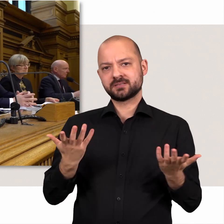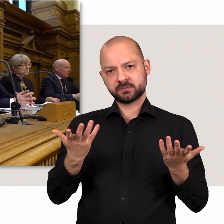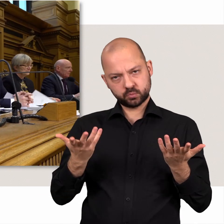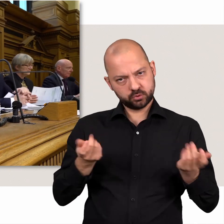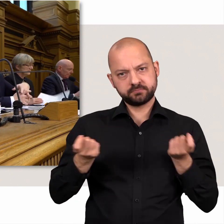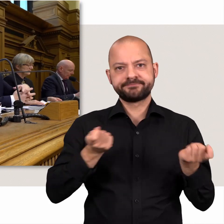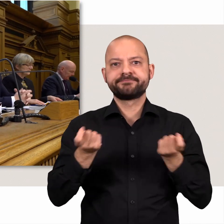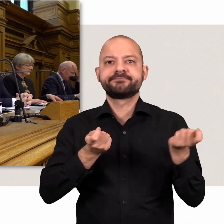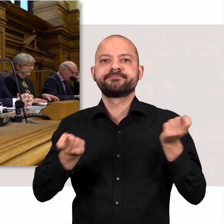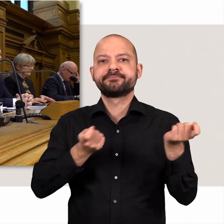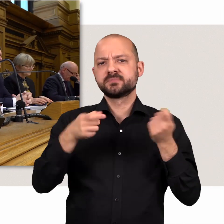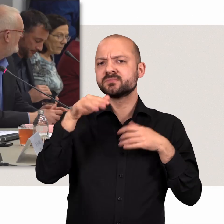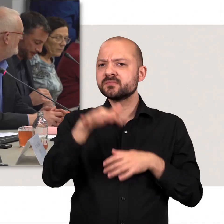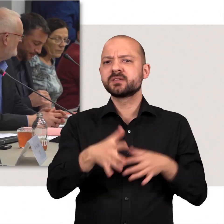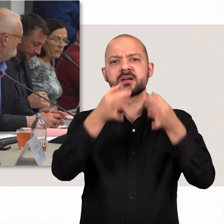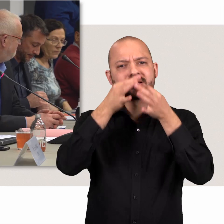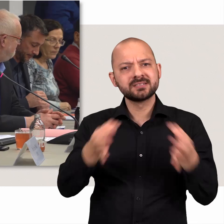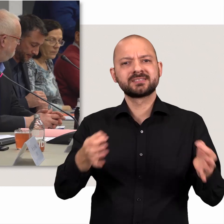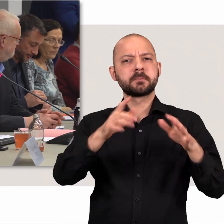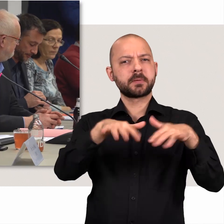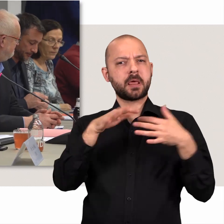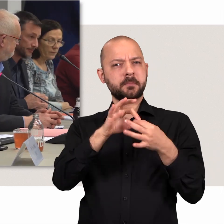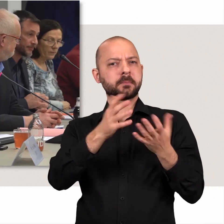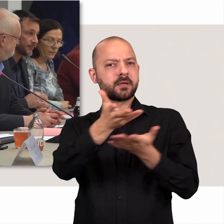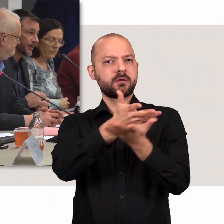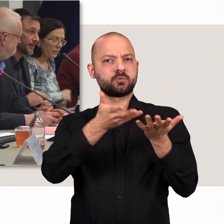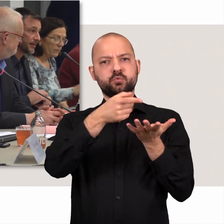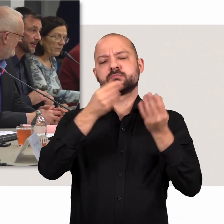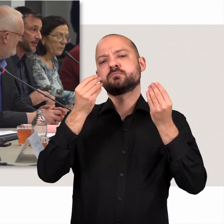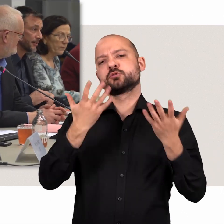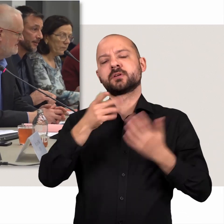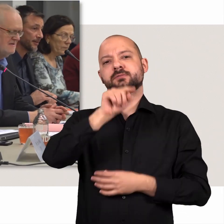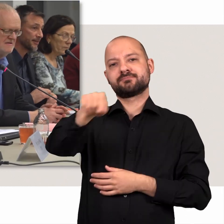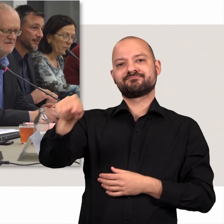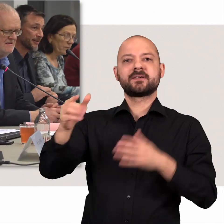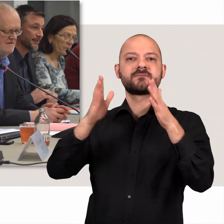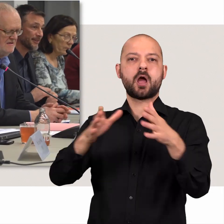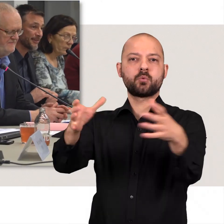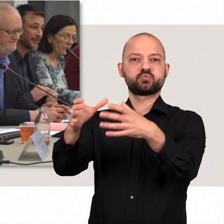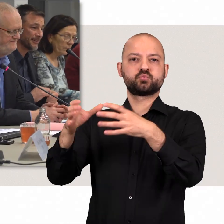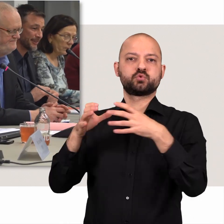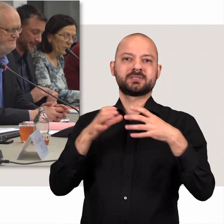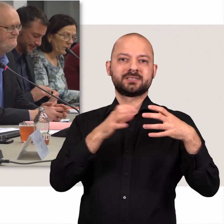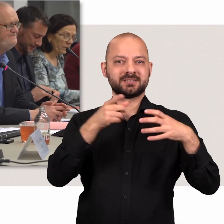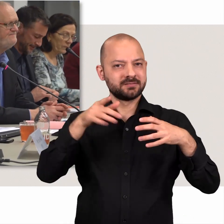Die ausführlichen parlamentarischen Beratungen finden in den Fachausschüssen statt.